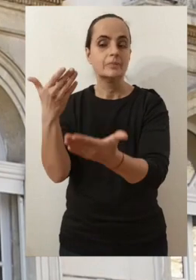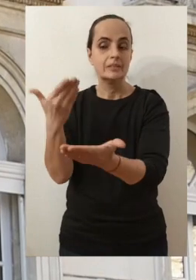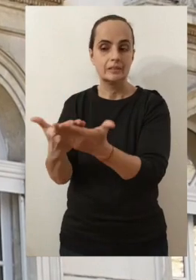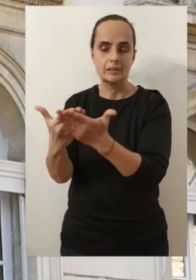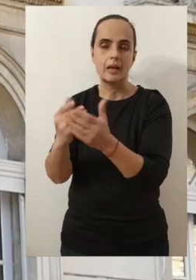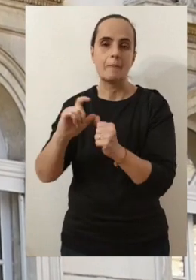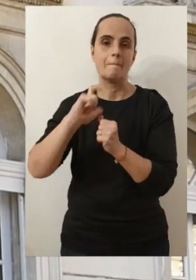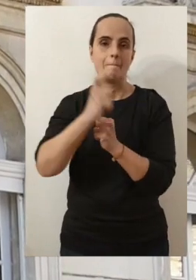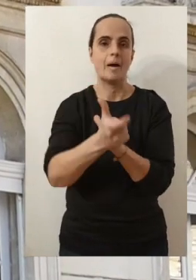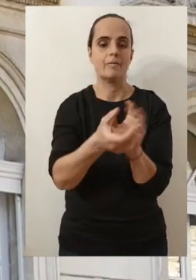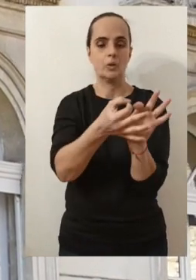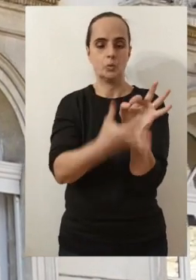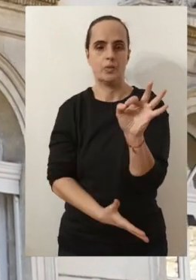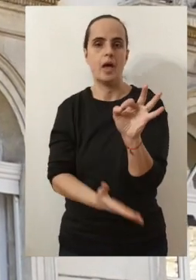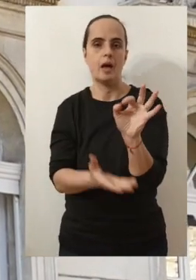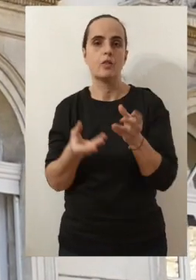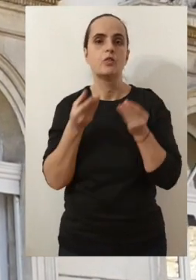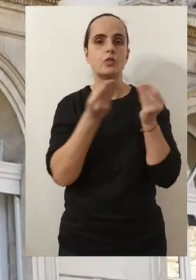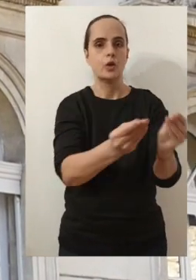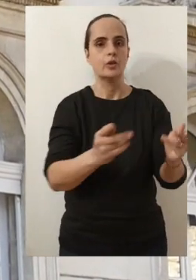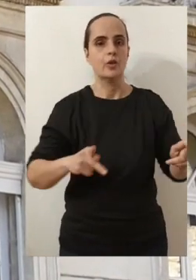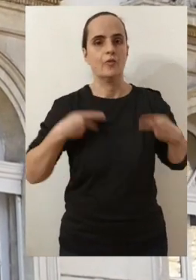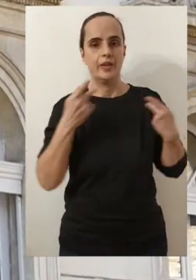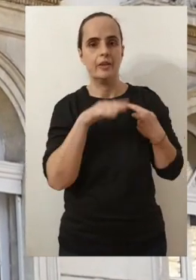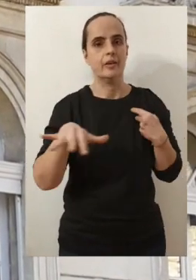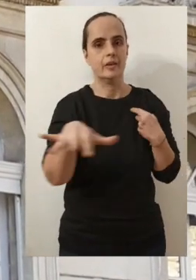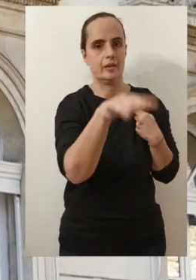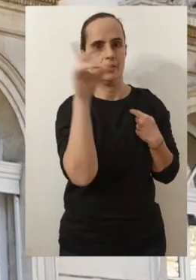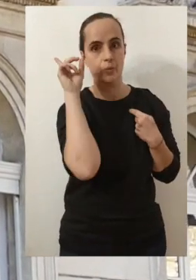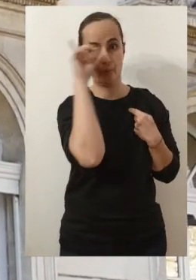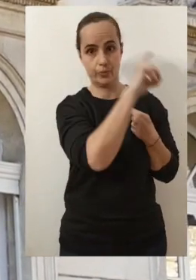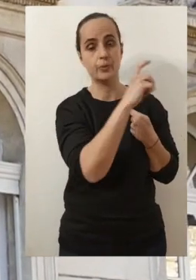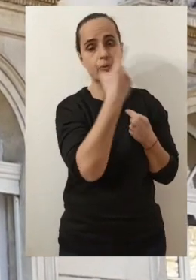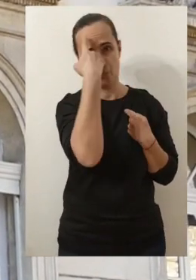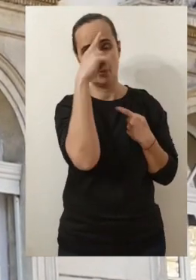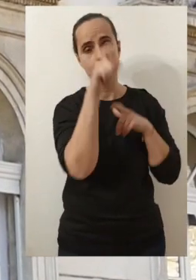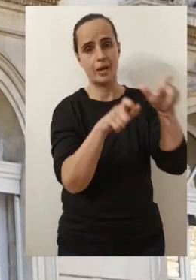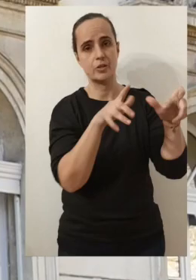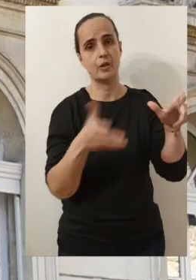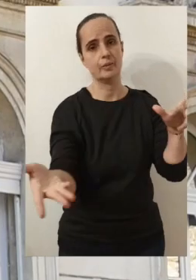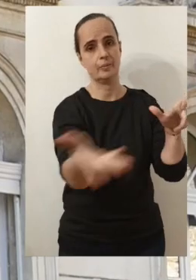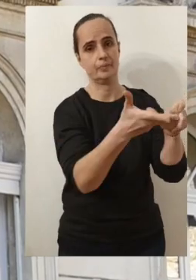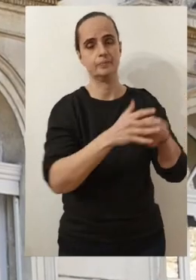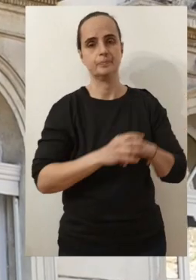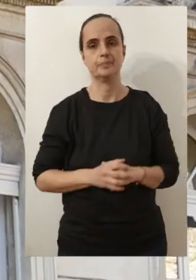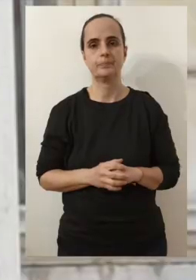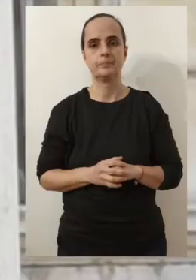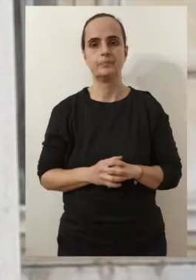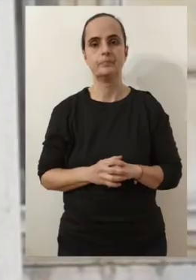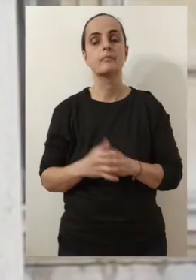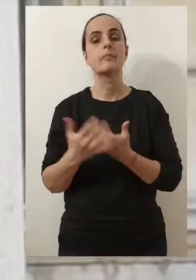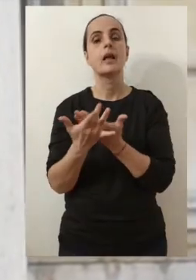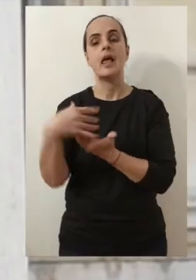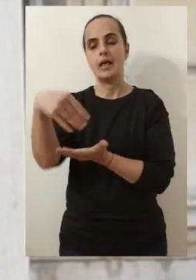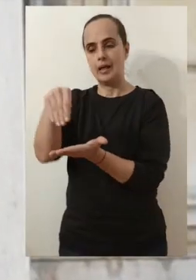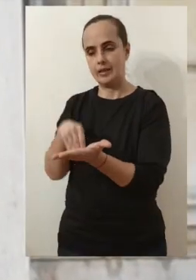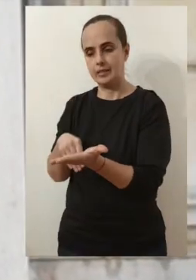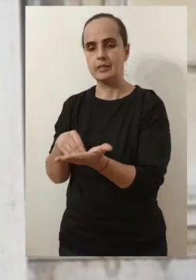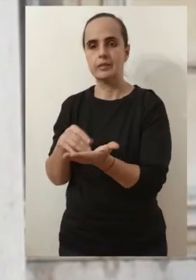mais aussi parce qu'elle se traduit, je le sais, par des difficultés de vie pour un certain nombre d'entre vous. Et puis, au-delà de cette lettre,